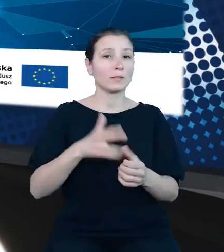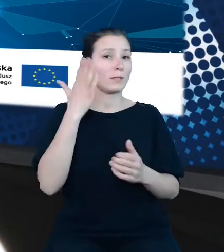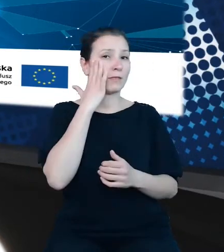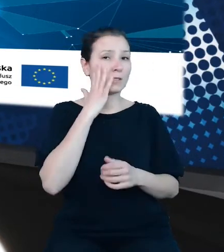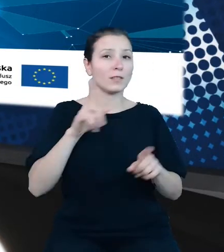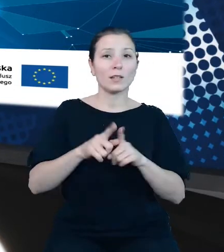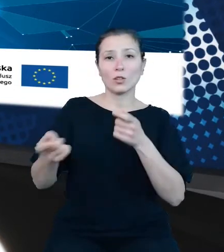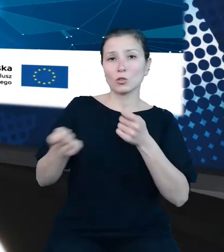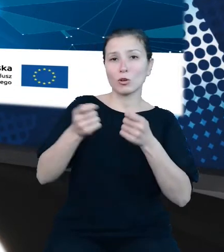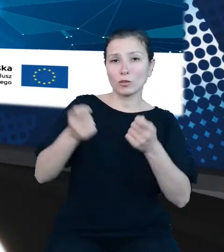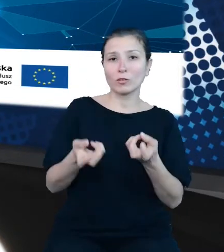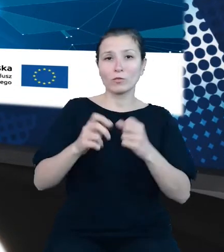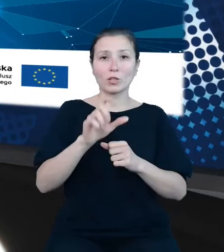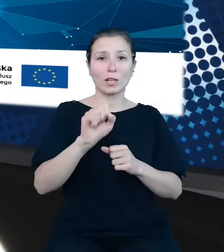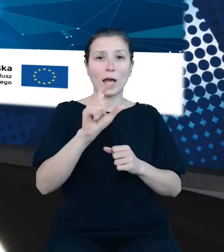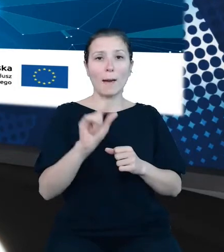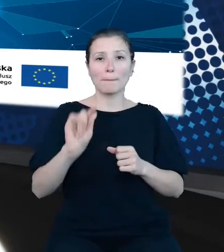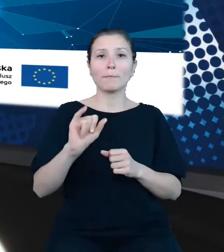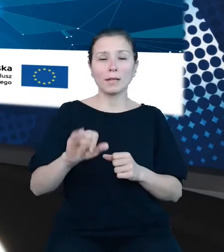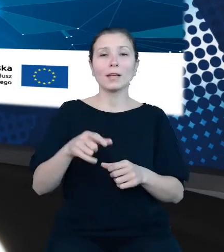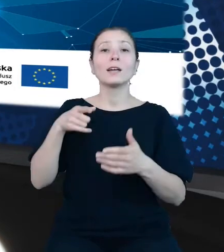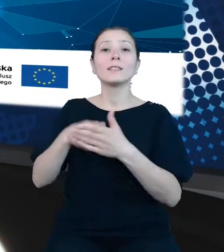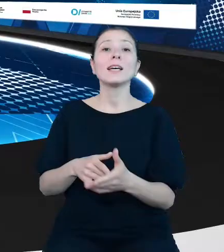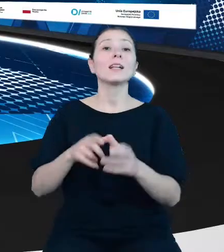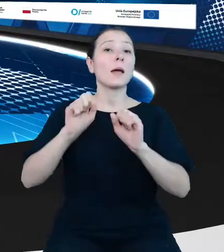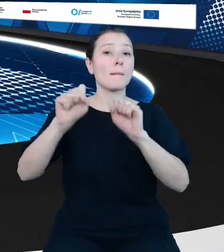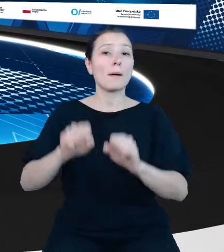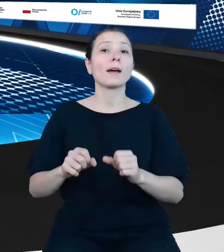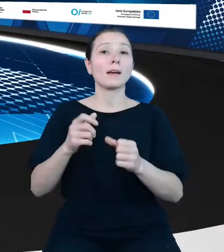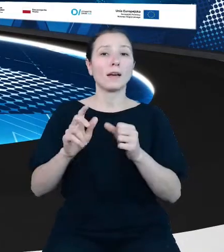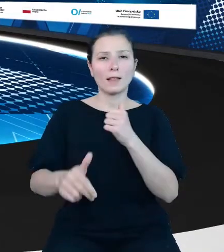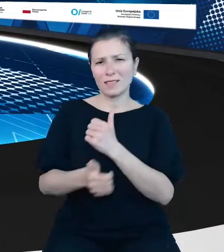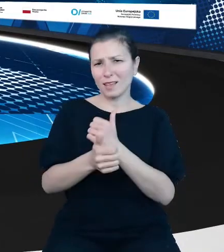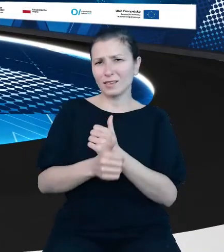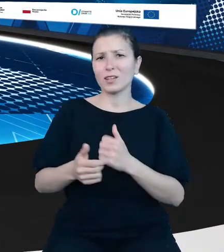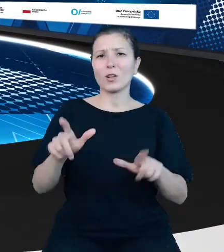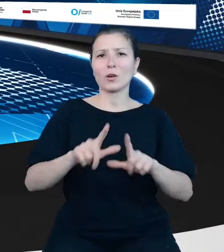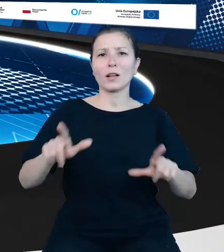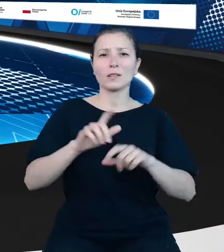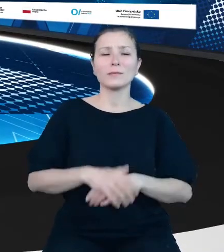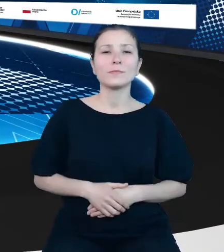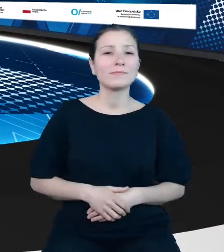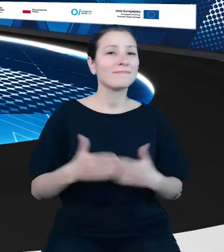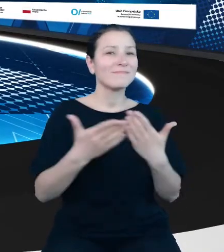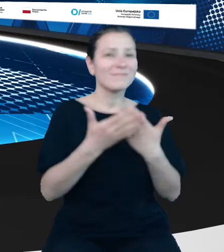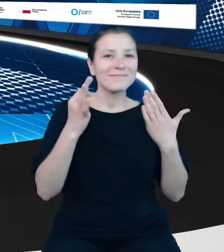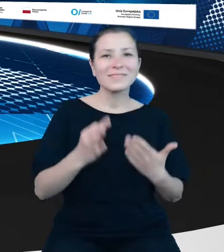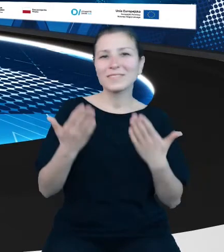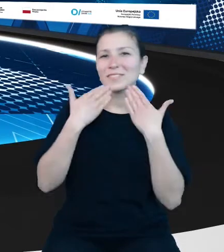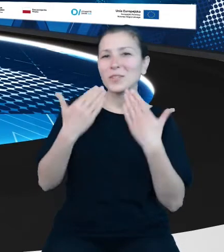danych lokalnych. Dzień dobry. Dzień dobry. Dziękuję bardzo. Szanowni Państwo, mam przyjemność zaprezentować temat